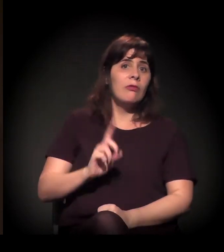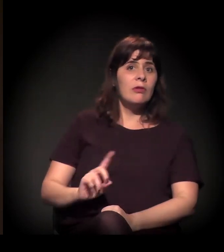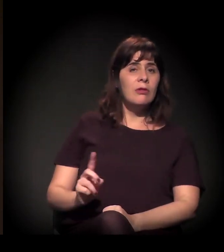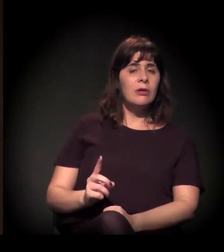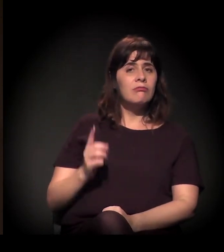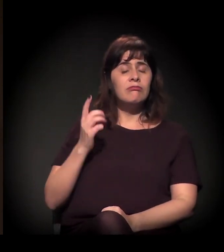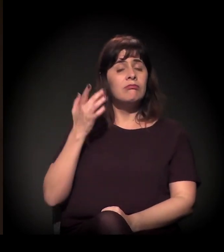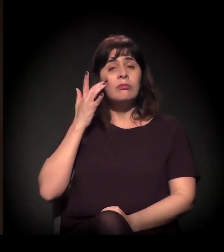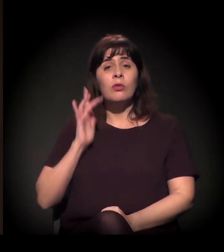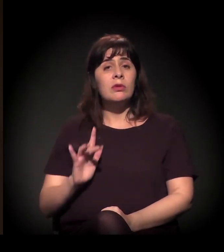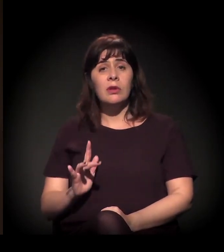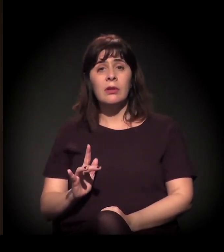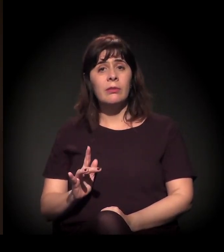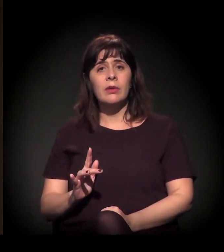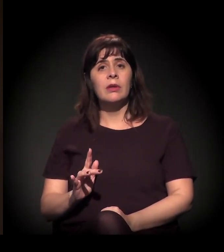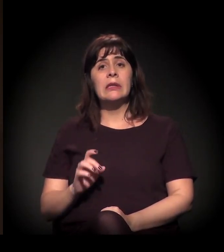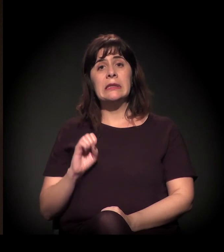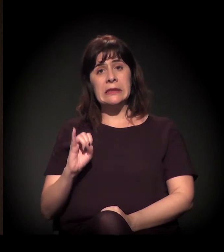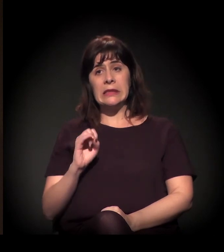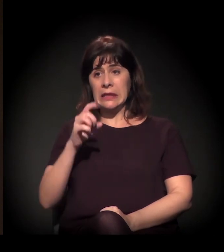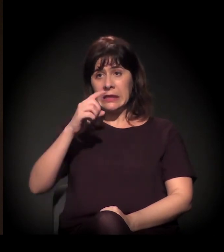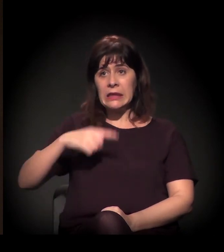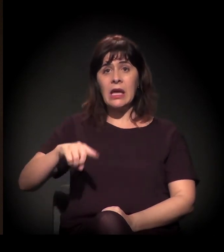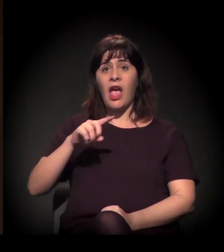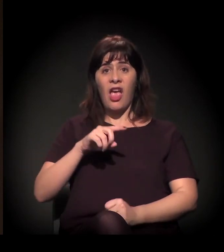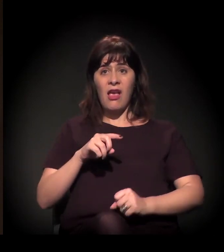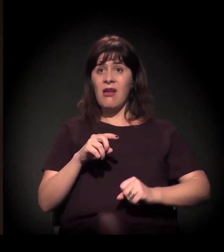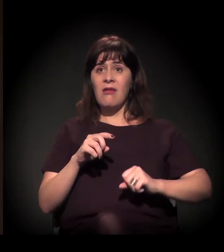é um processo de levante das massas, das mobilizações.